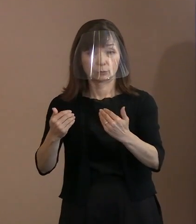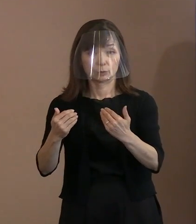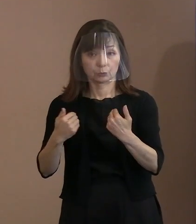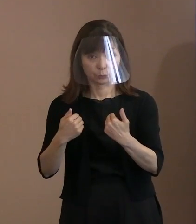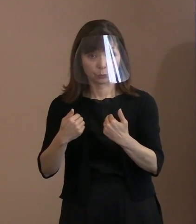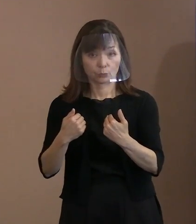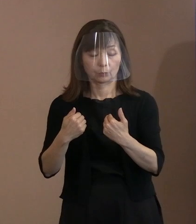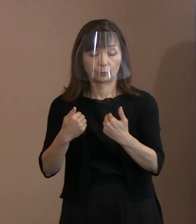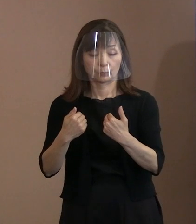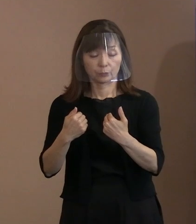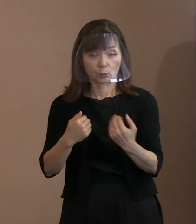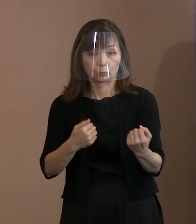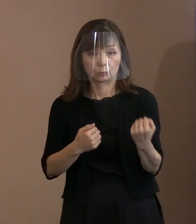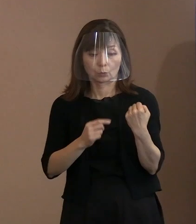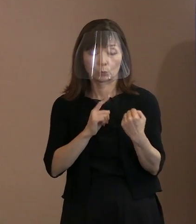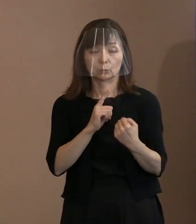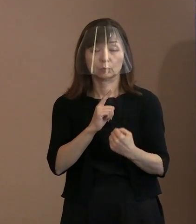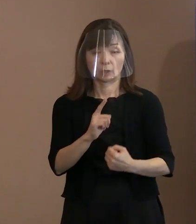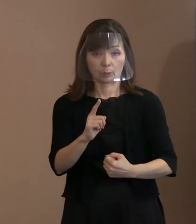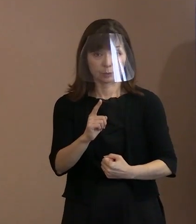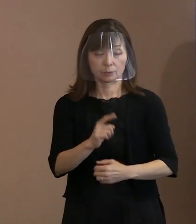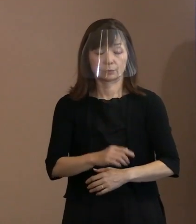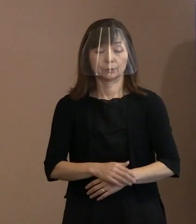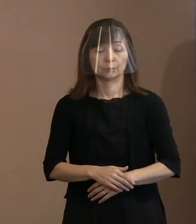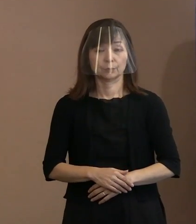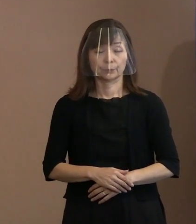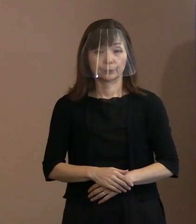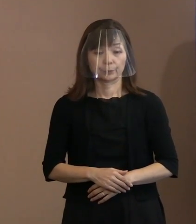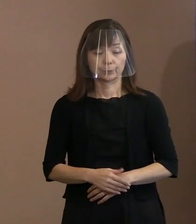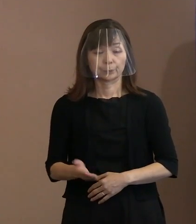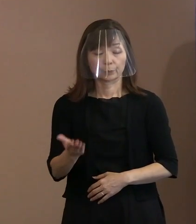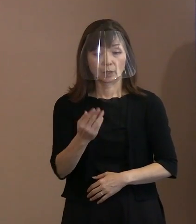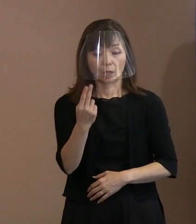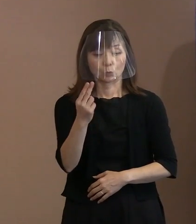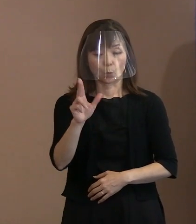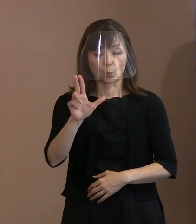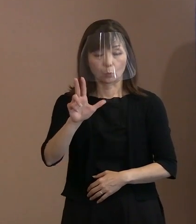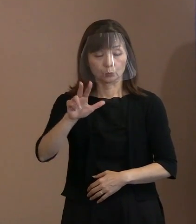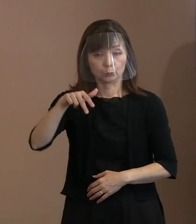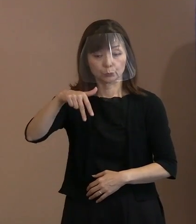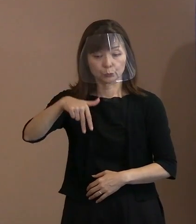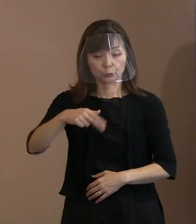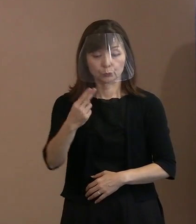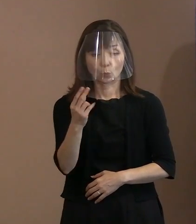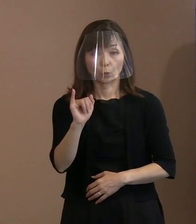強く訴えております｡ また､トルストイの言葉を引用いたしまして､